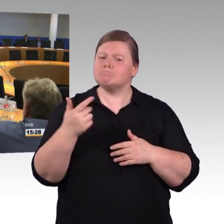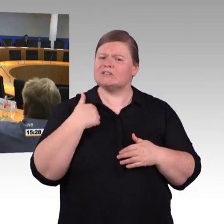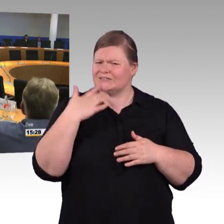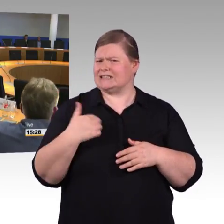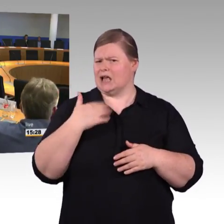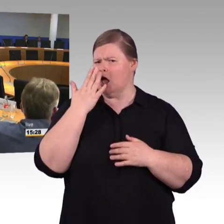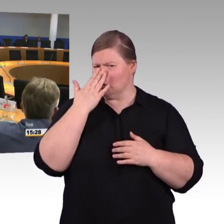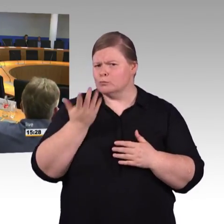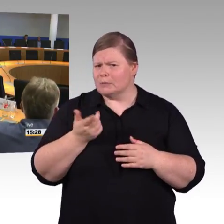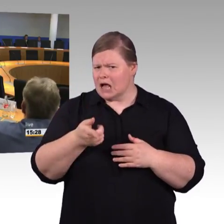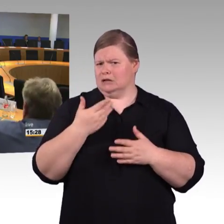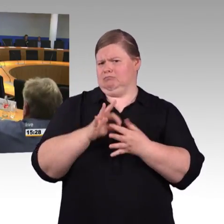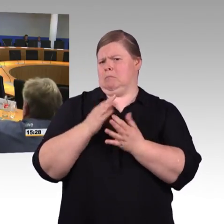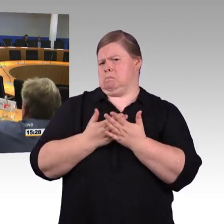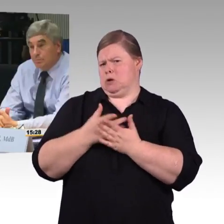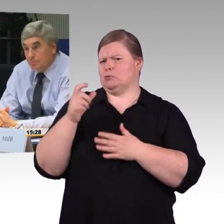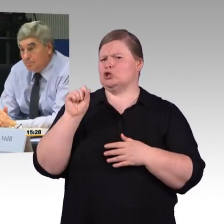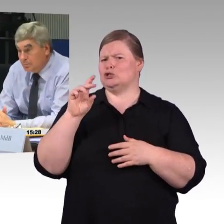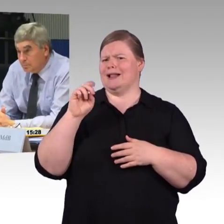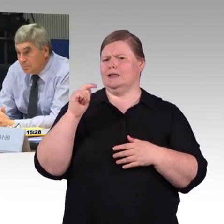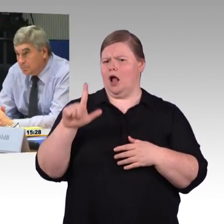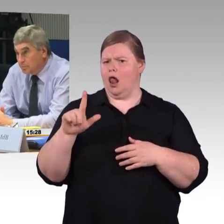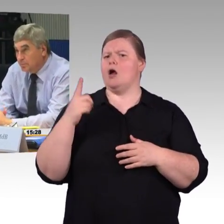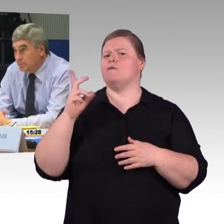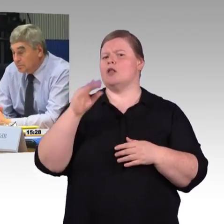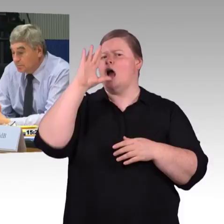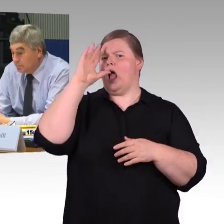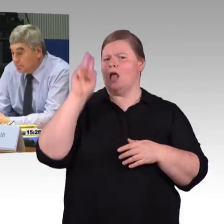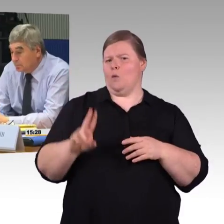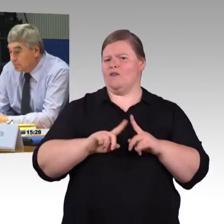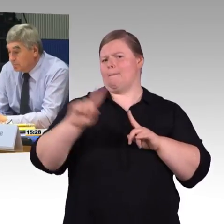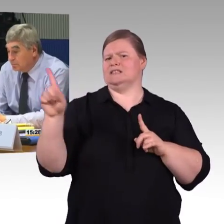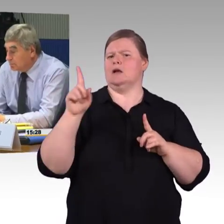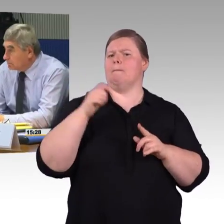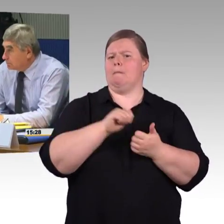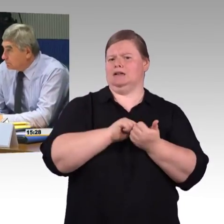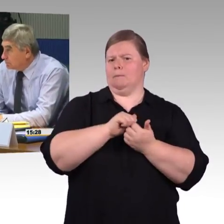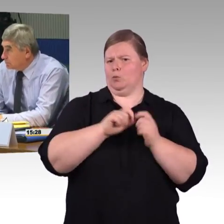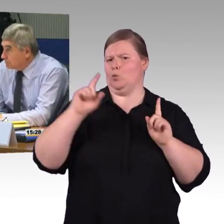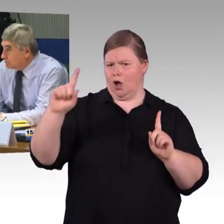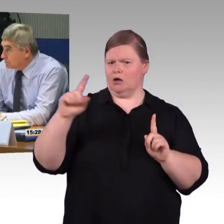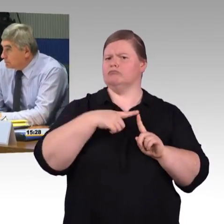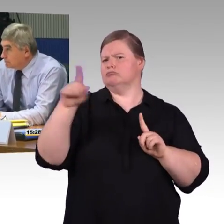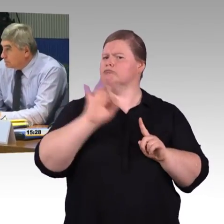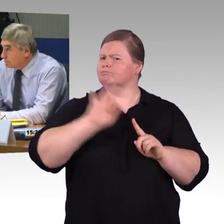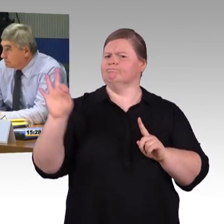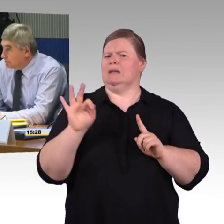Wenn wir jetzt eine Reisekette machen und er kann sich auf dieser Navi-App 3 Stunden aussuchen oder 4,5 und er kann nur 4,5 Stunden nehmen.